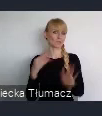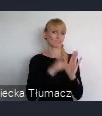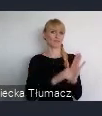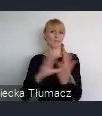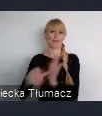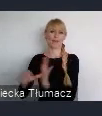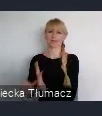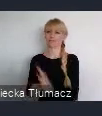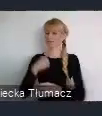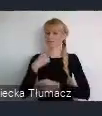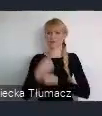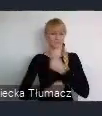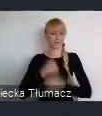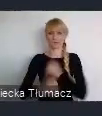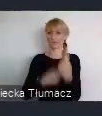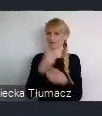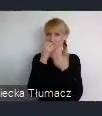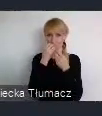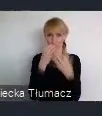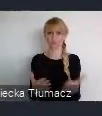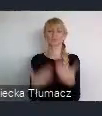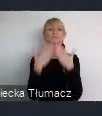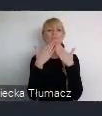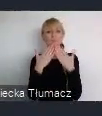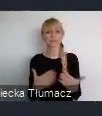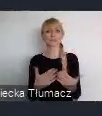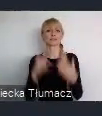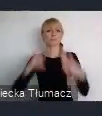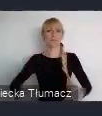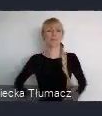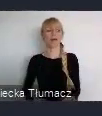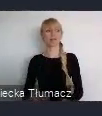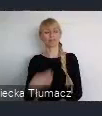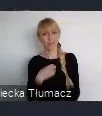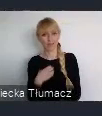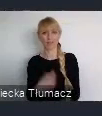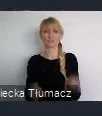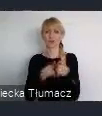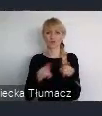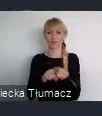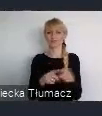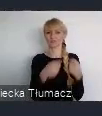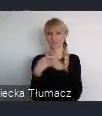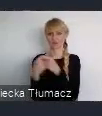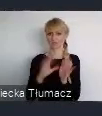To jest wielka zasługa, oczywiście Pana Dyrektora i szefa Związku Miast Polskich, Pana senatora Zygmunta Frankiewicza.